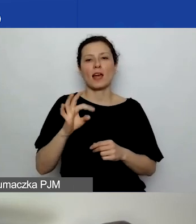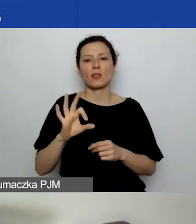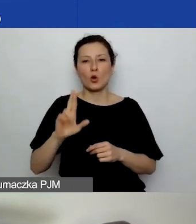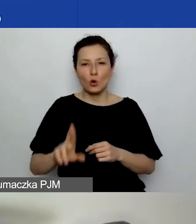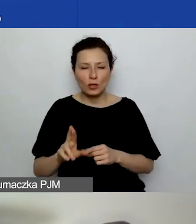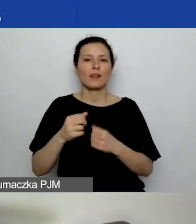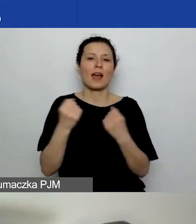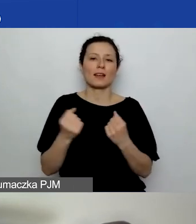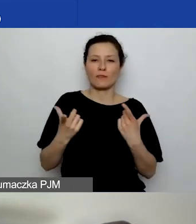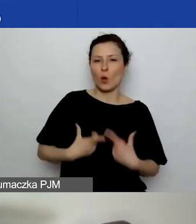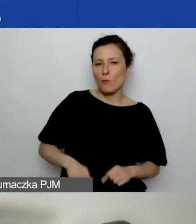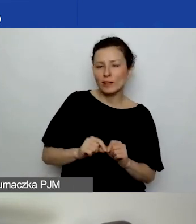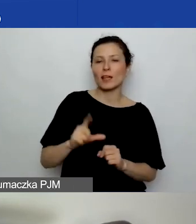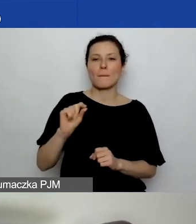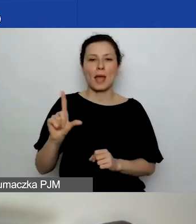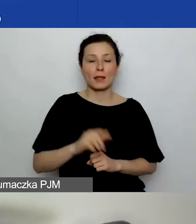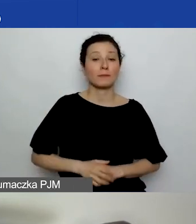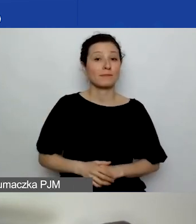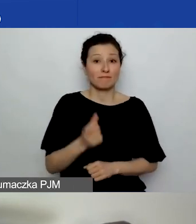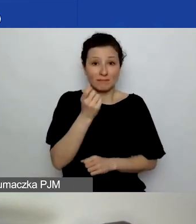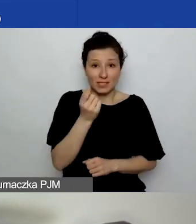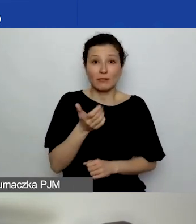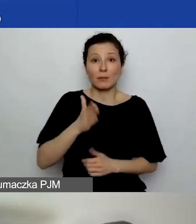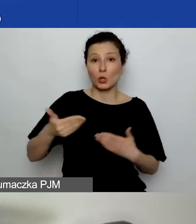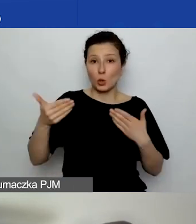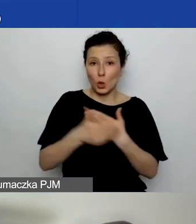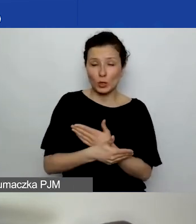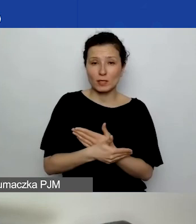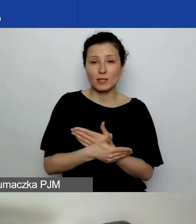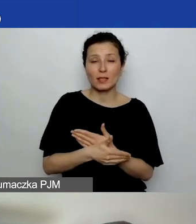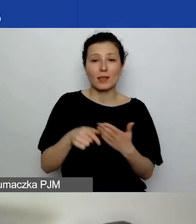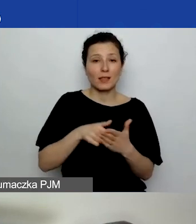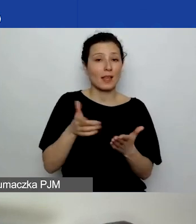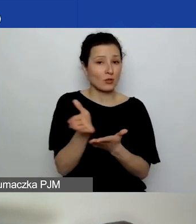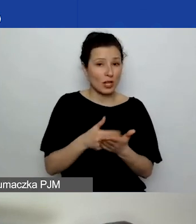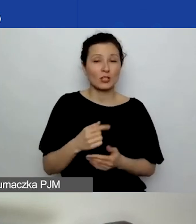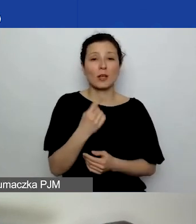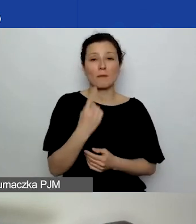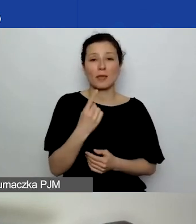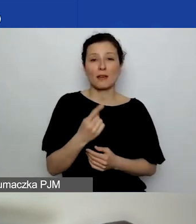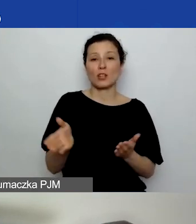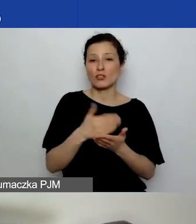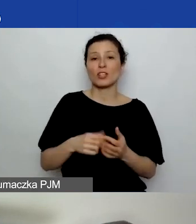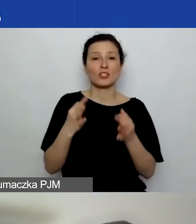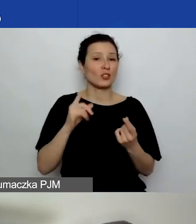Już za chwilę zakończymy tę część, pierwszą część dzisiejszego spotkania, webinarium.